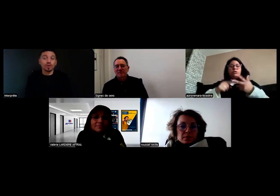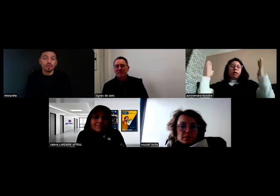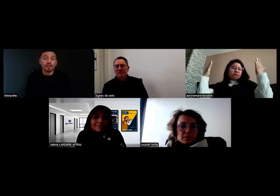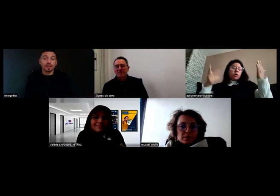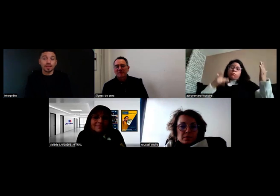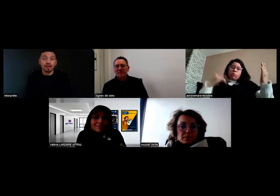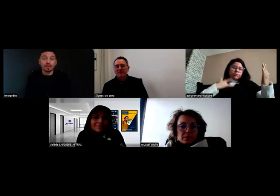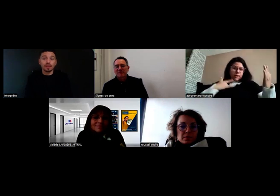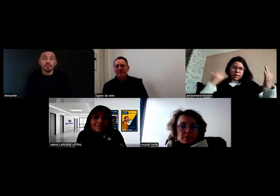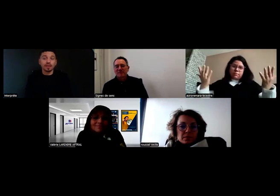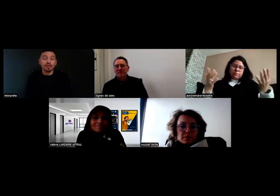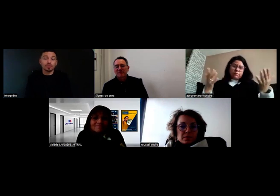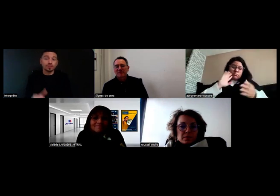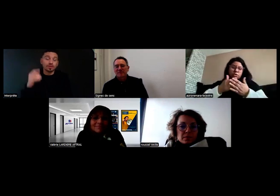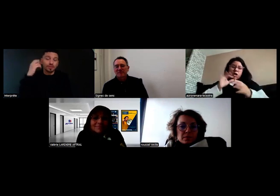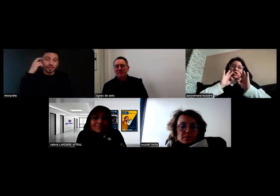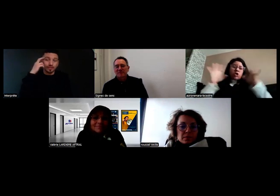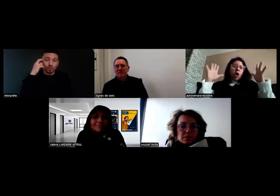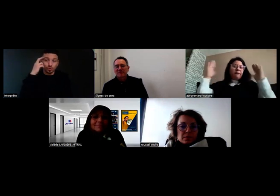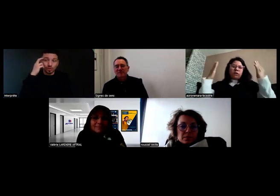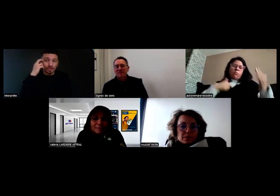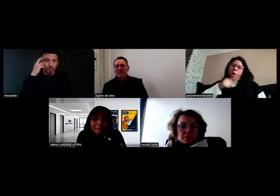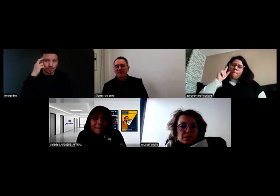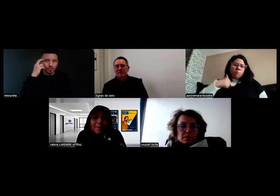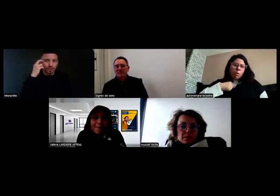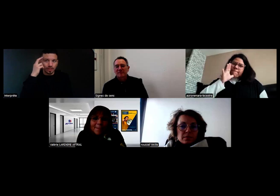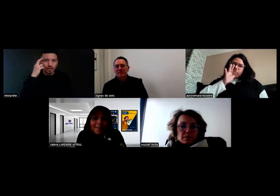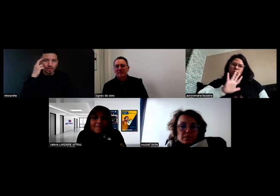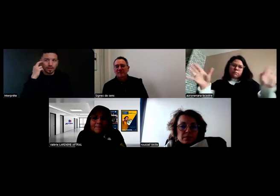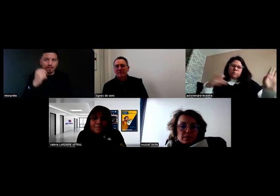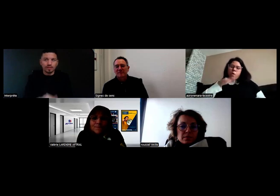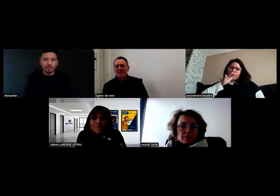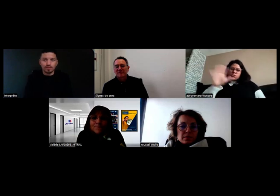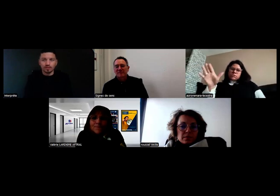Après, il y a des caméras, mais les rétroviseurs PIN, ils sont là parce qu'ils sont très utiles.